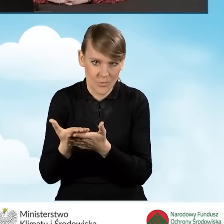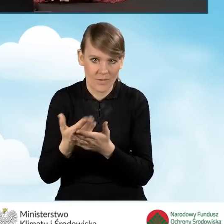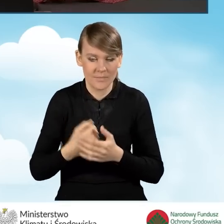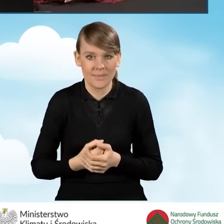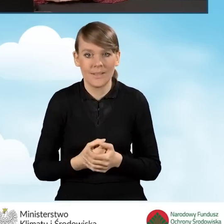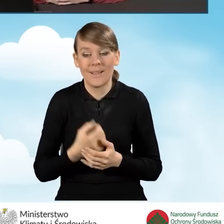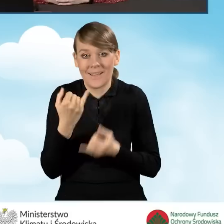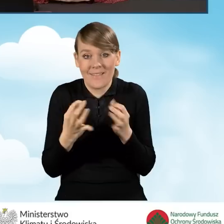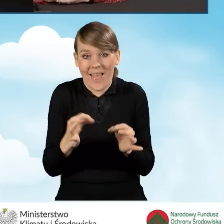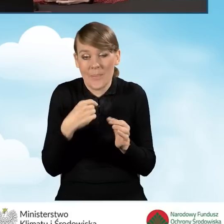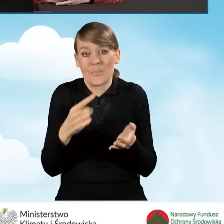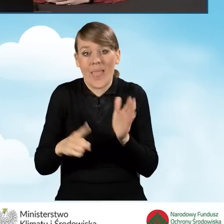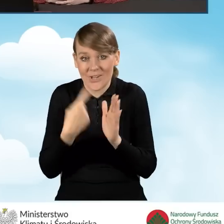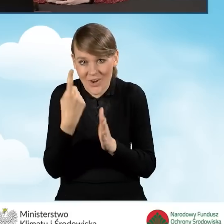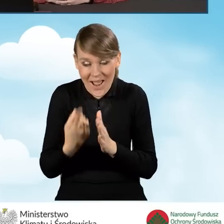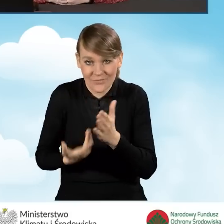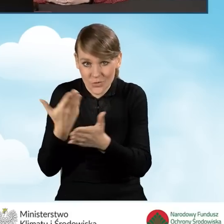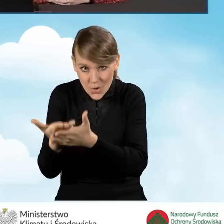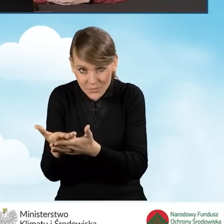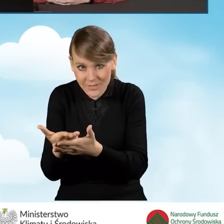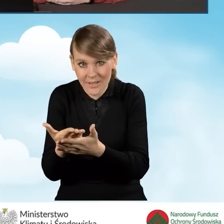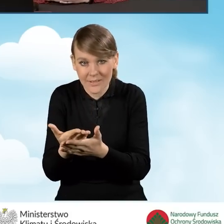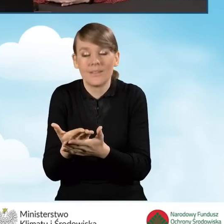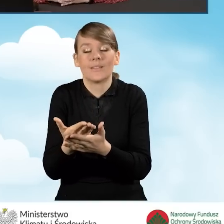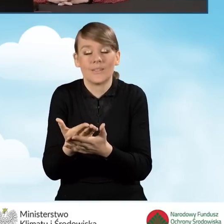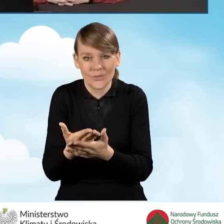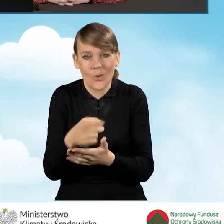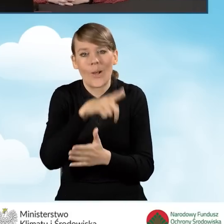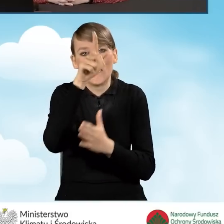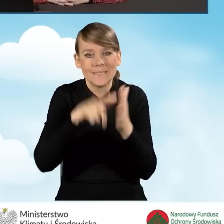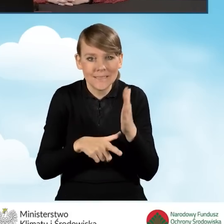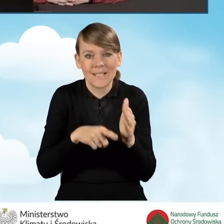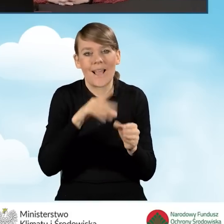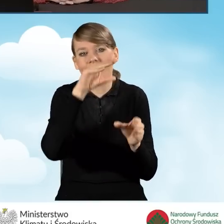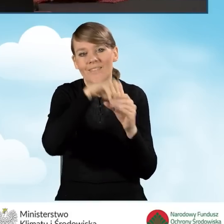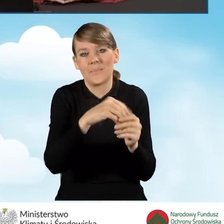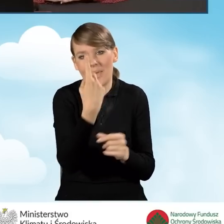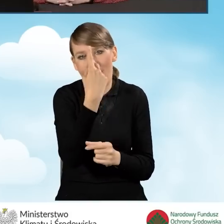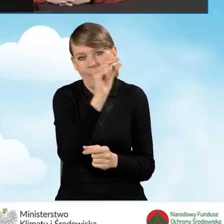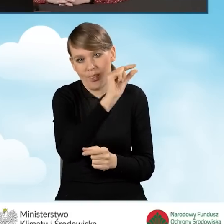W sytuacji, kiedy to był ten pierwszy nasz wniosek, będziemy mieć tylko jedną pozycję.